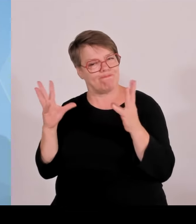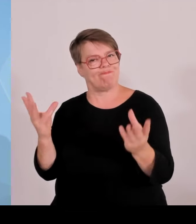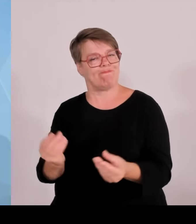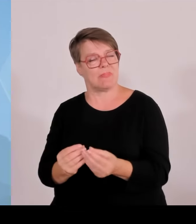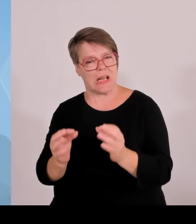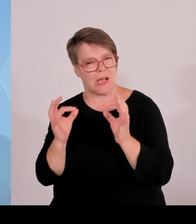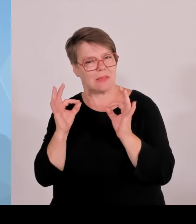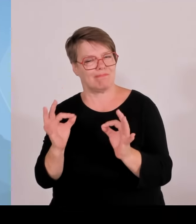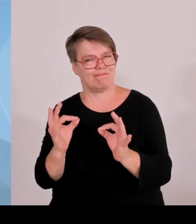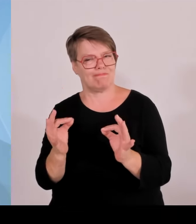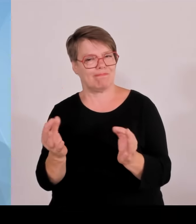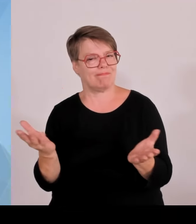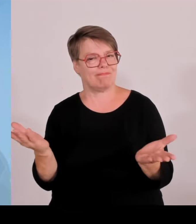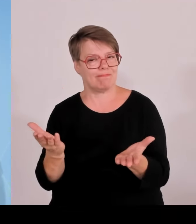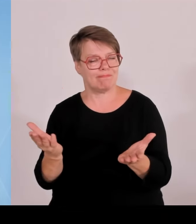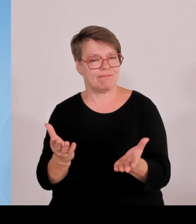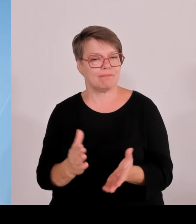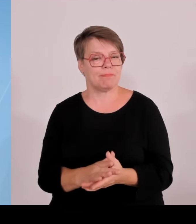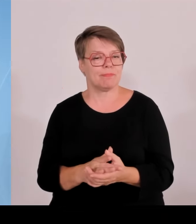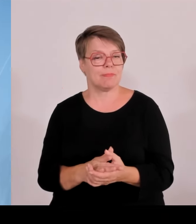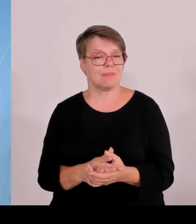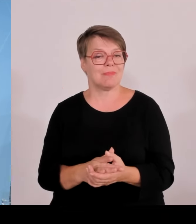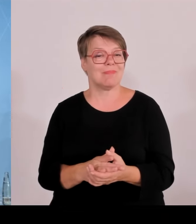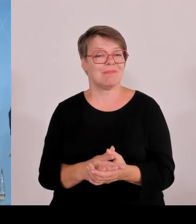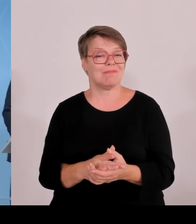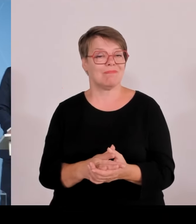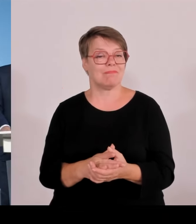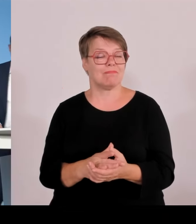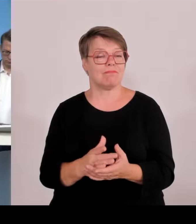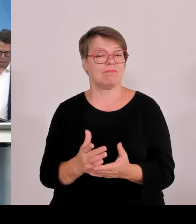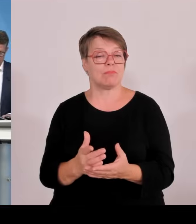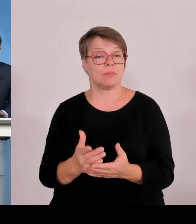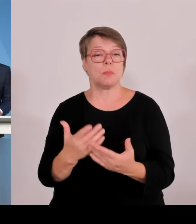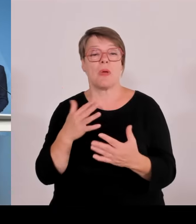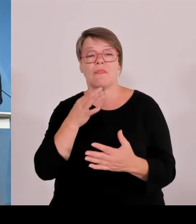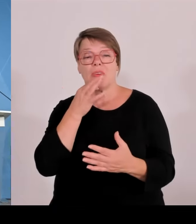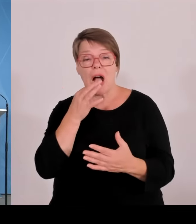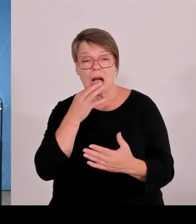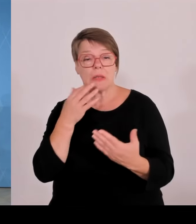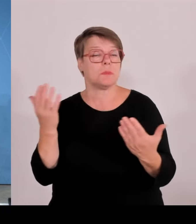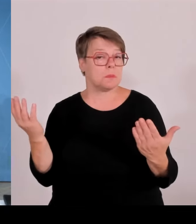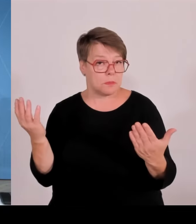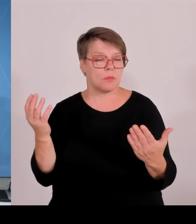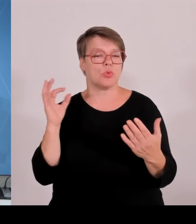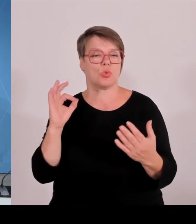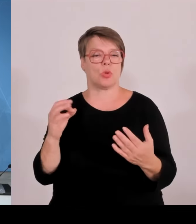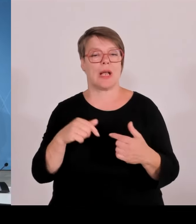Weitere Fragen sehe ich nicht. Dann herzlichen Dank und damit schließe ich die Pressekonferenz.